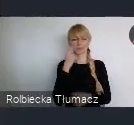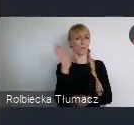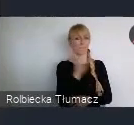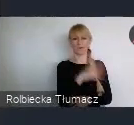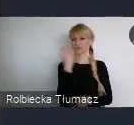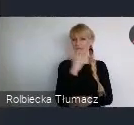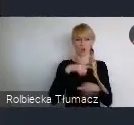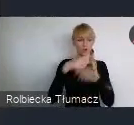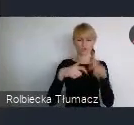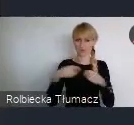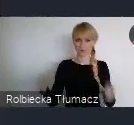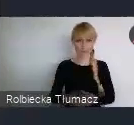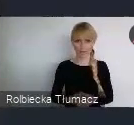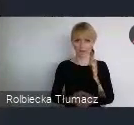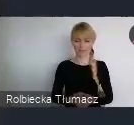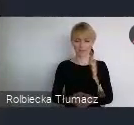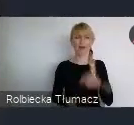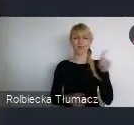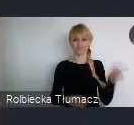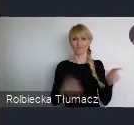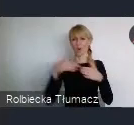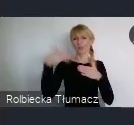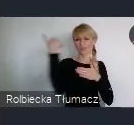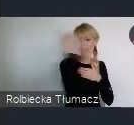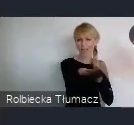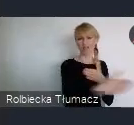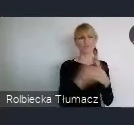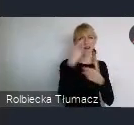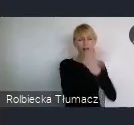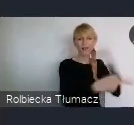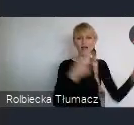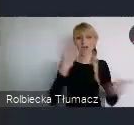W naturalny sposób, są to dość odległe dla nas obszary. Nie interesujemy się tym, tak na codzień.